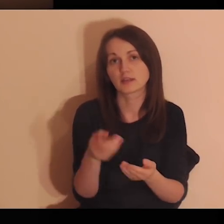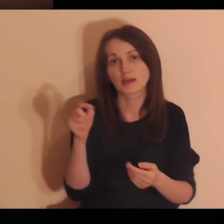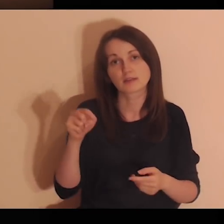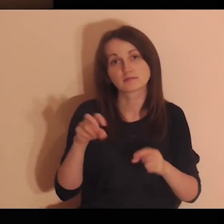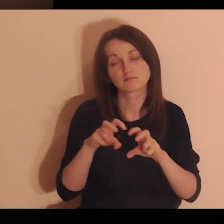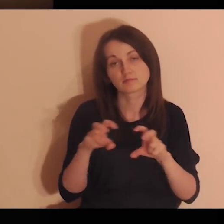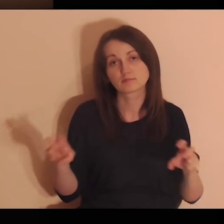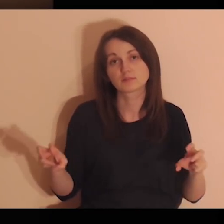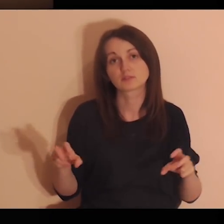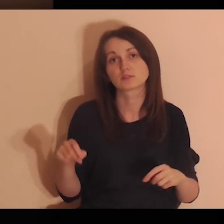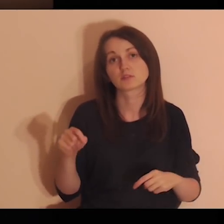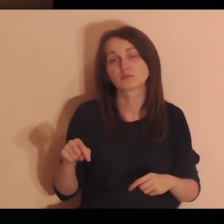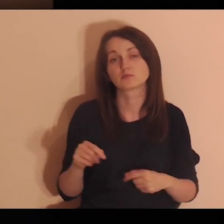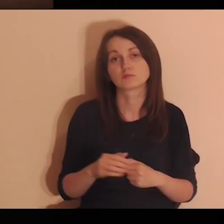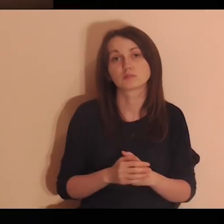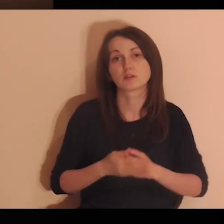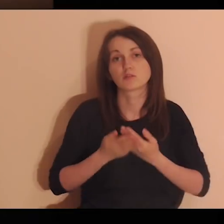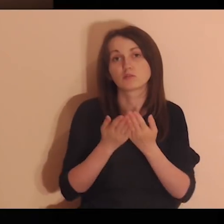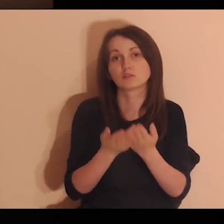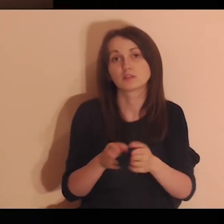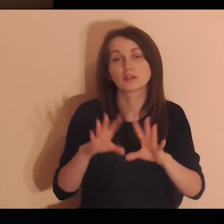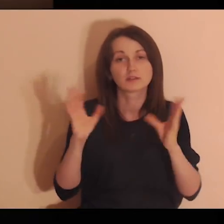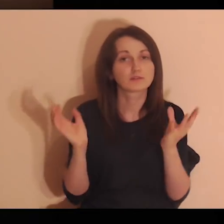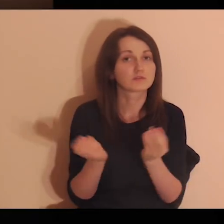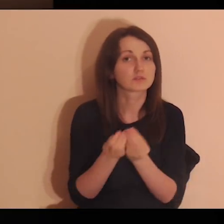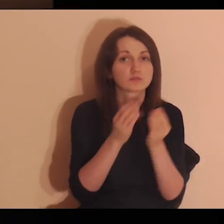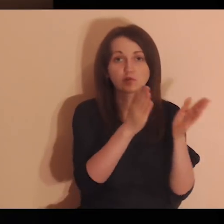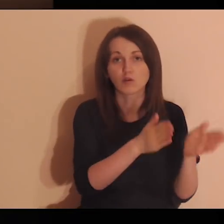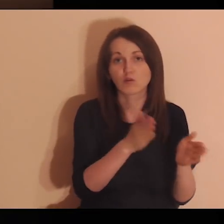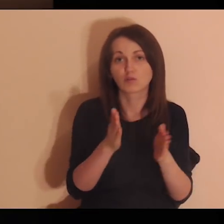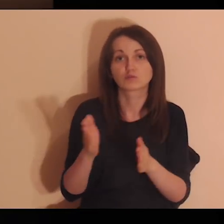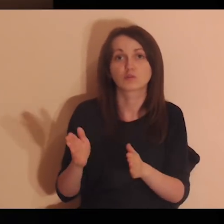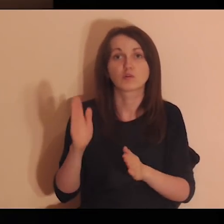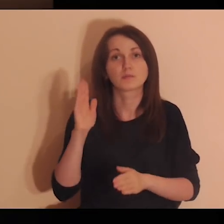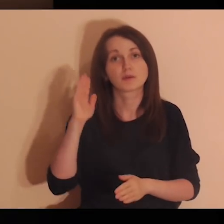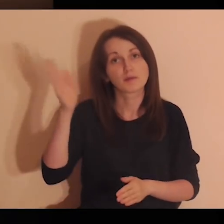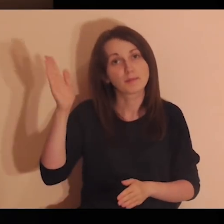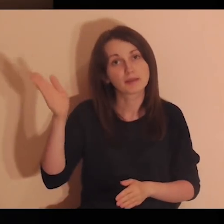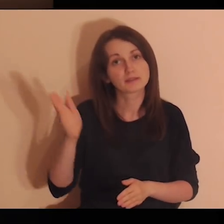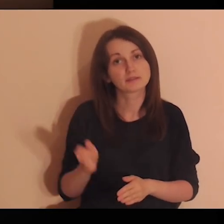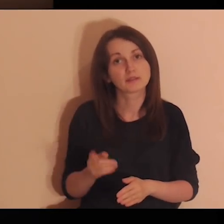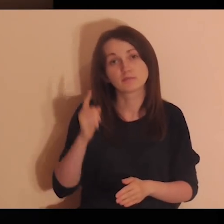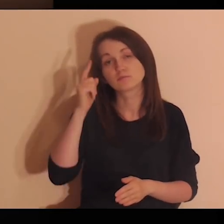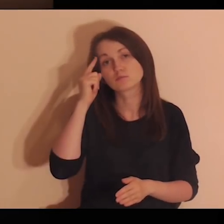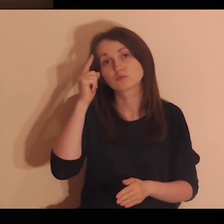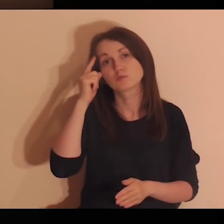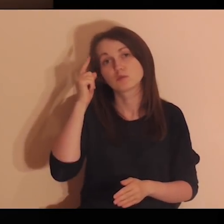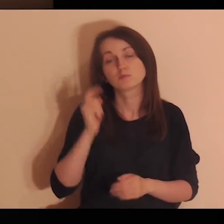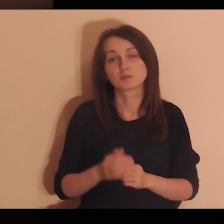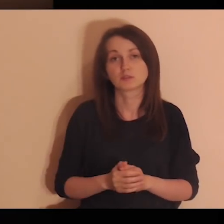Powierzam Ci teraz ten czas. Powierzam Ci wszystkie osoby, które będę sobie przypominać,